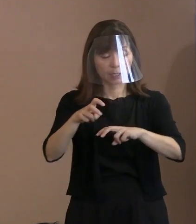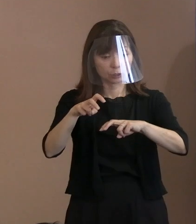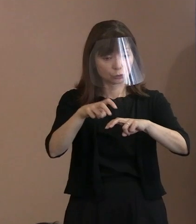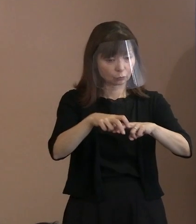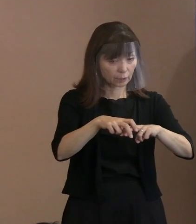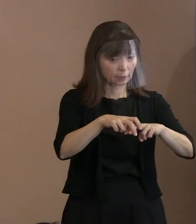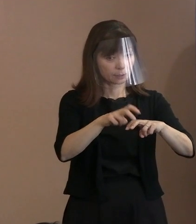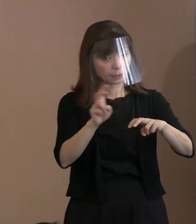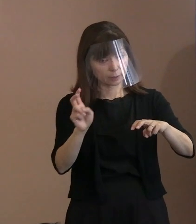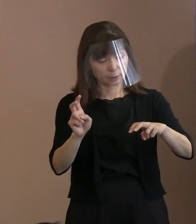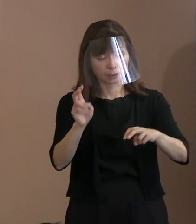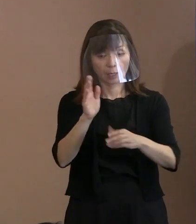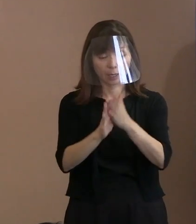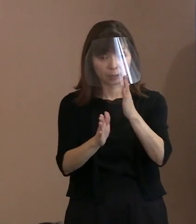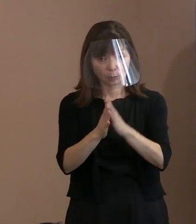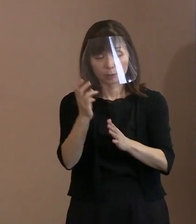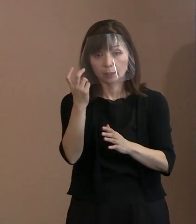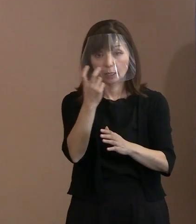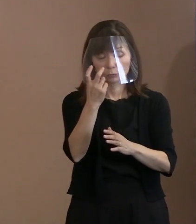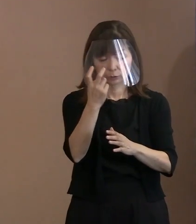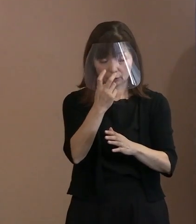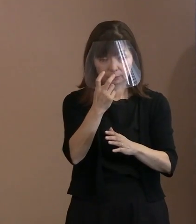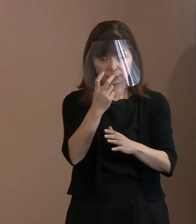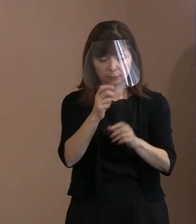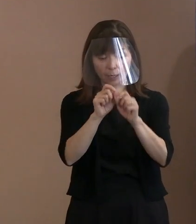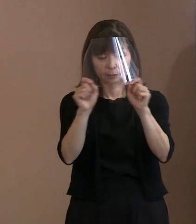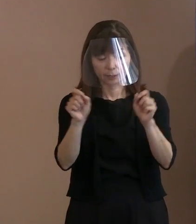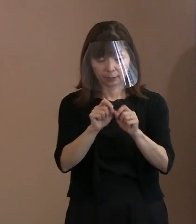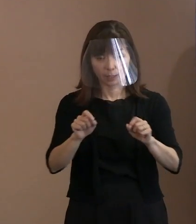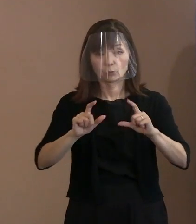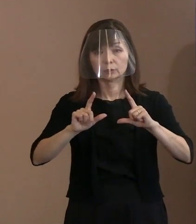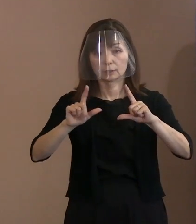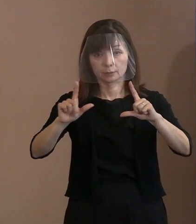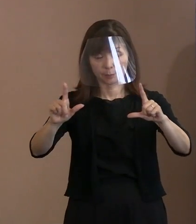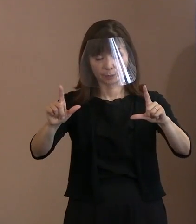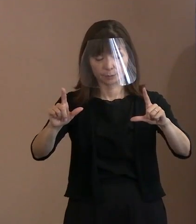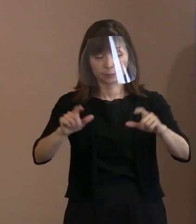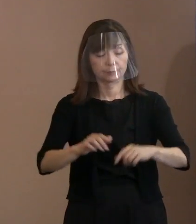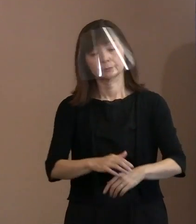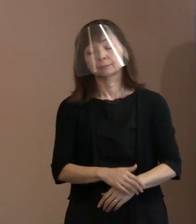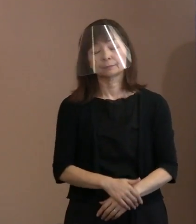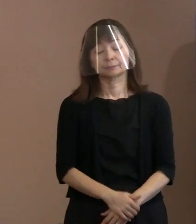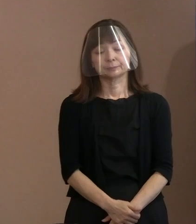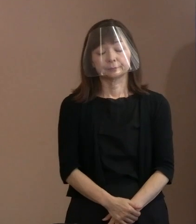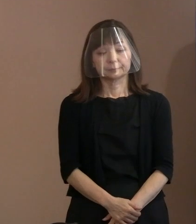改めて確認してお知らせしようと思います｡ ここのところは､ ちょっと調べられていませんので｡